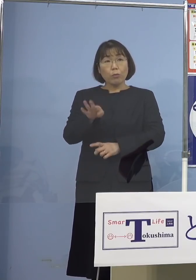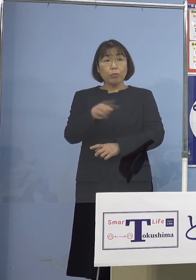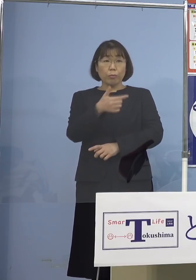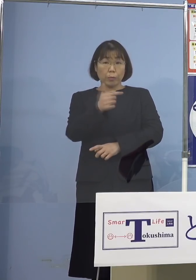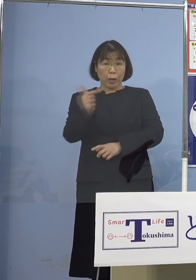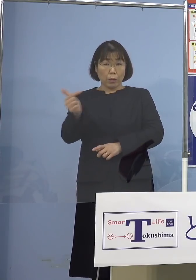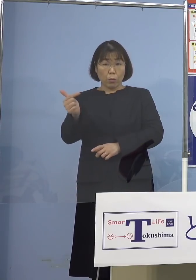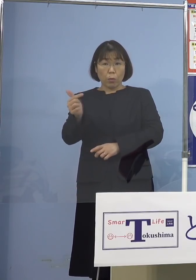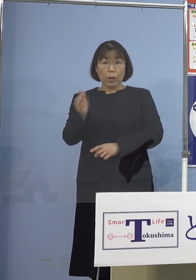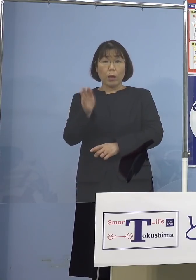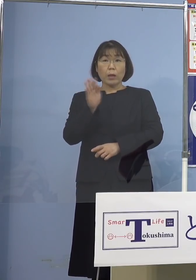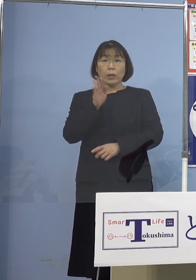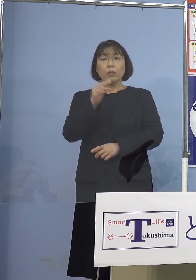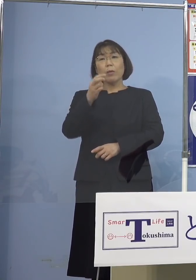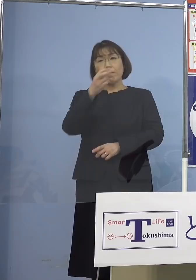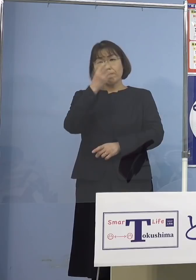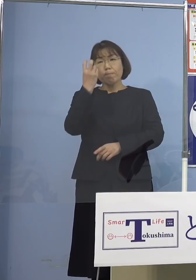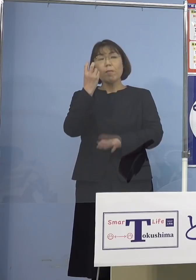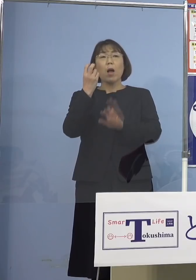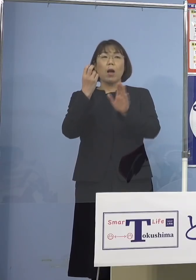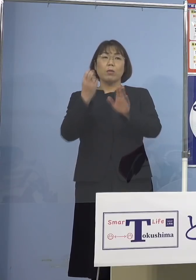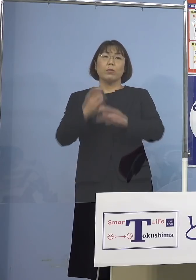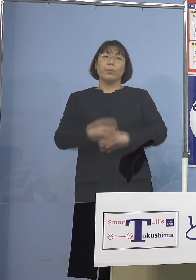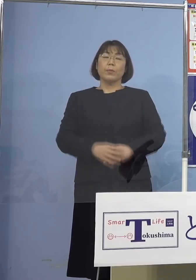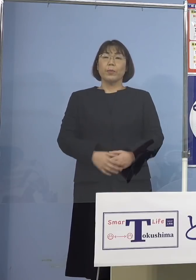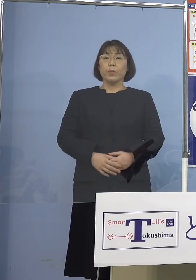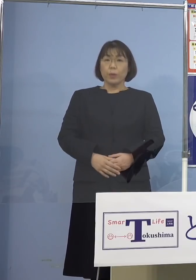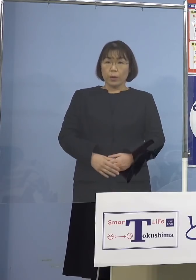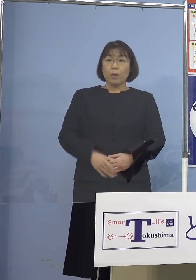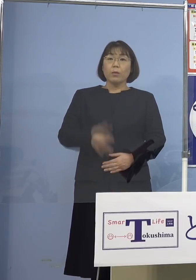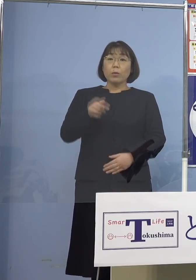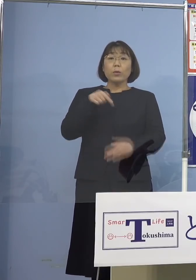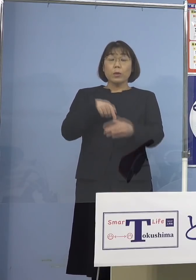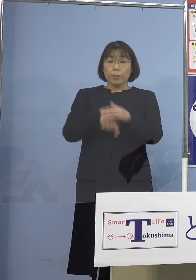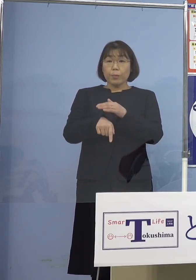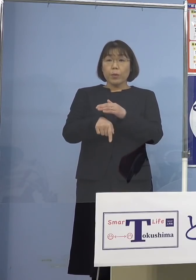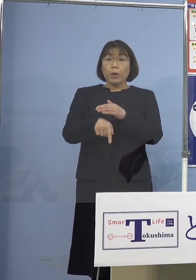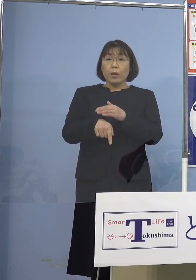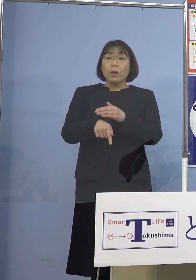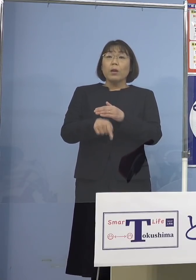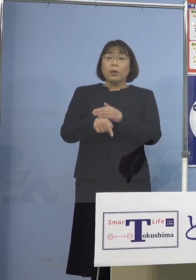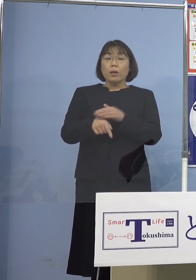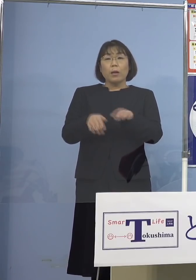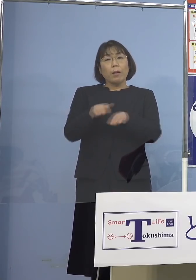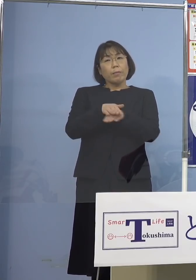実は確認されているということで そうした要因が複層的に重なったことで